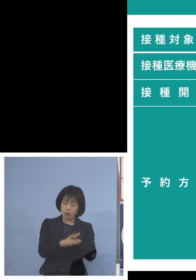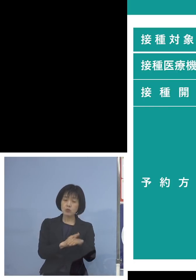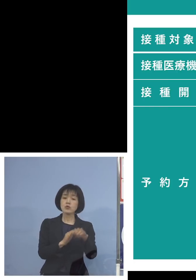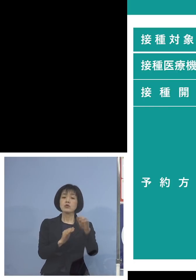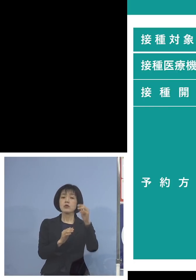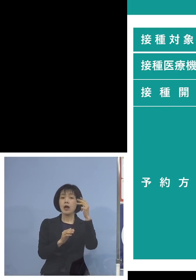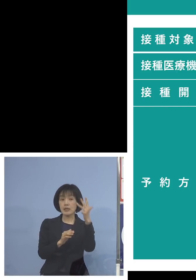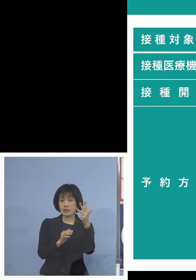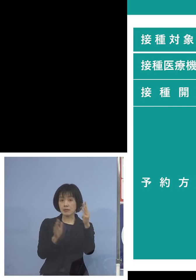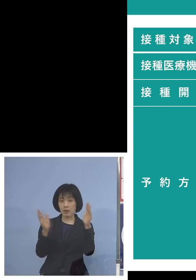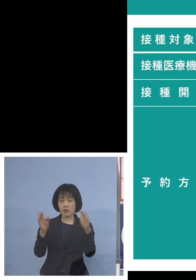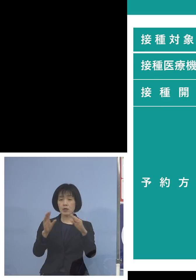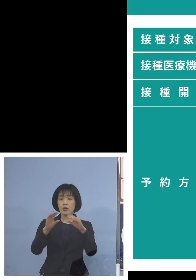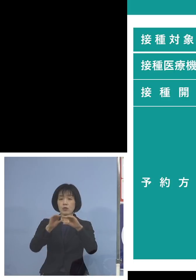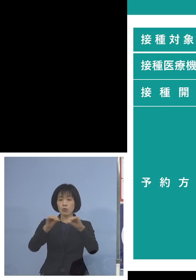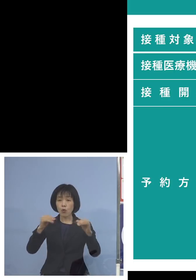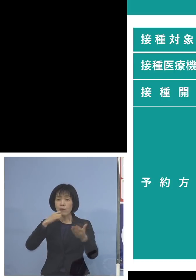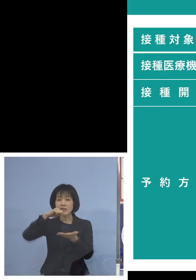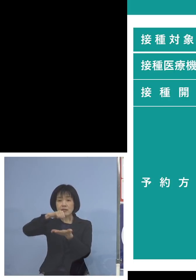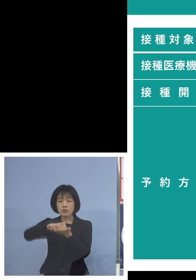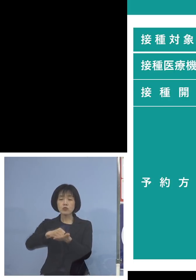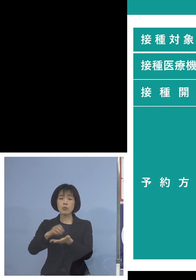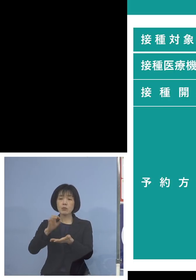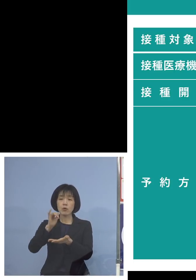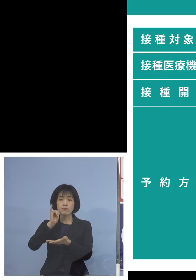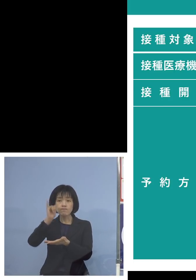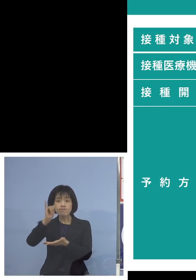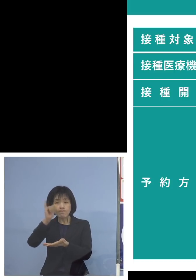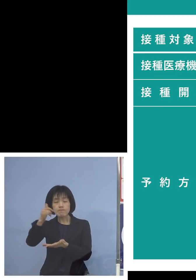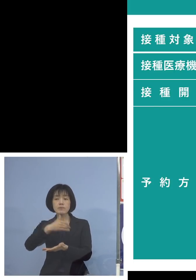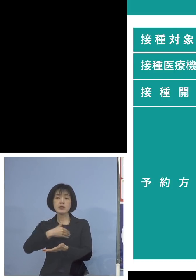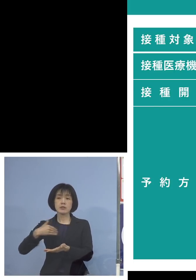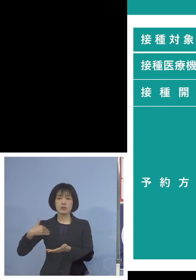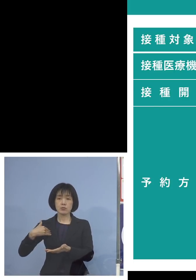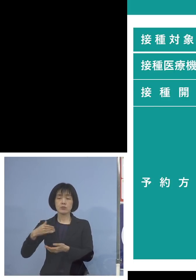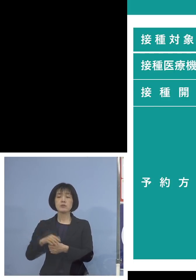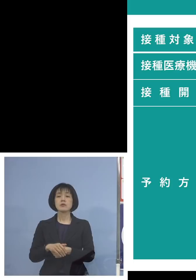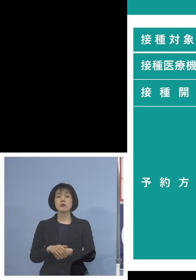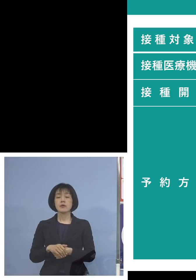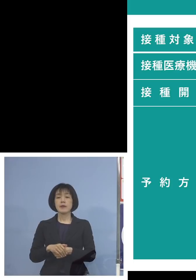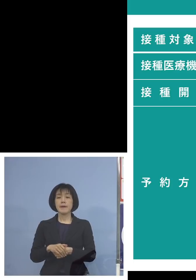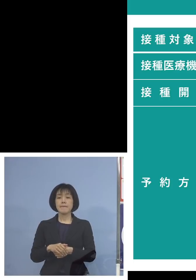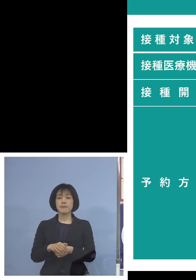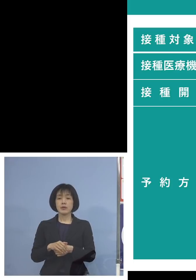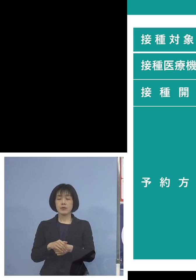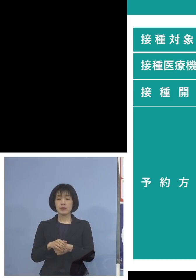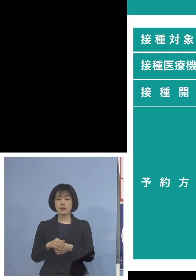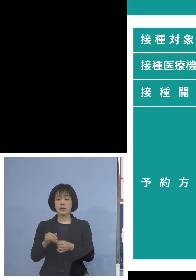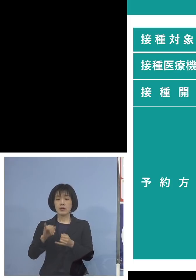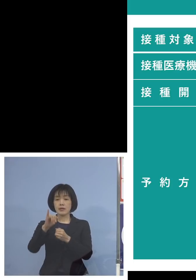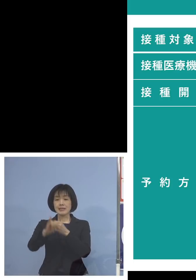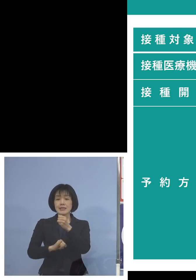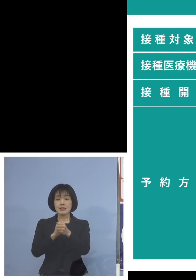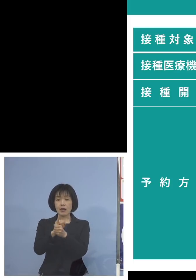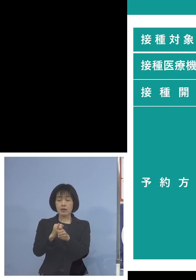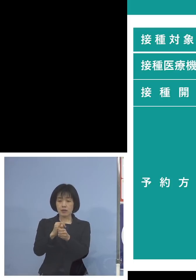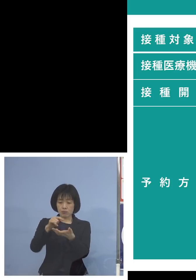土日、祝日も受付を行います またウェブサイト、二次元コードも 用意させていただいておりますが